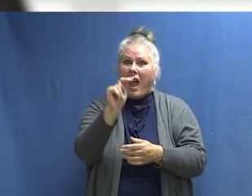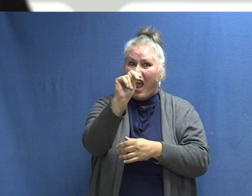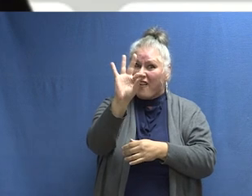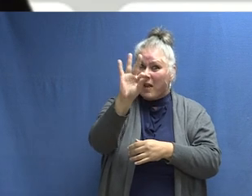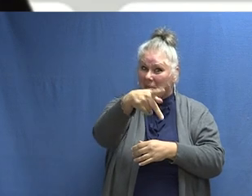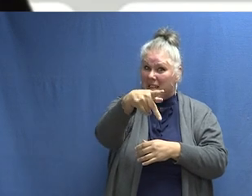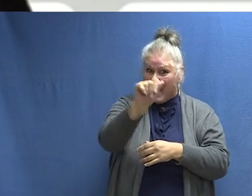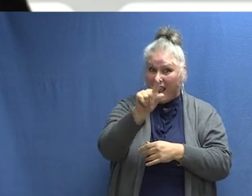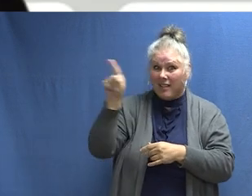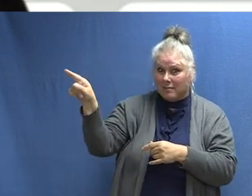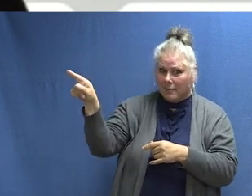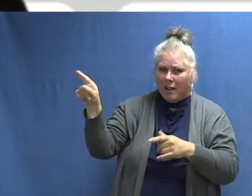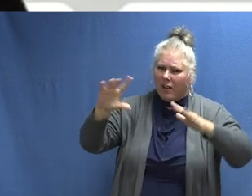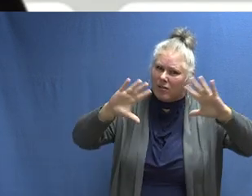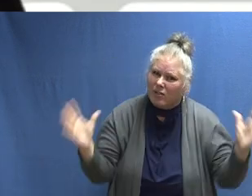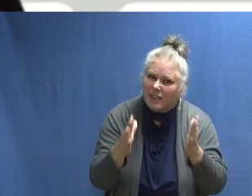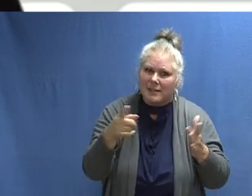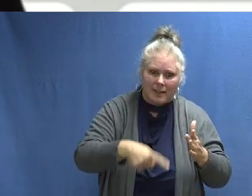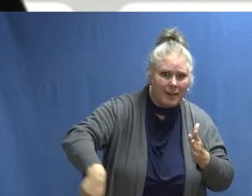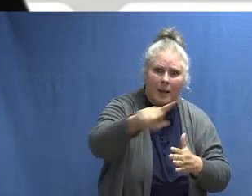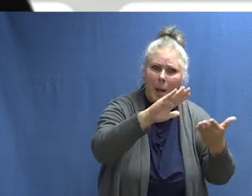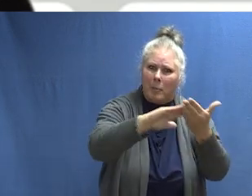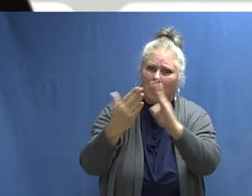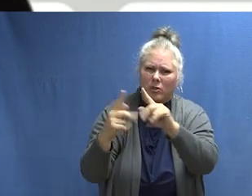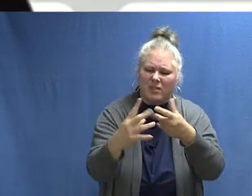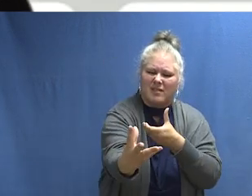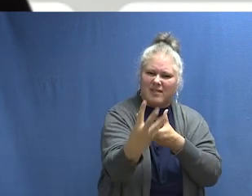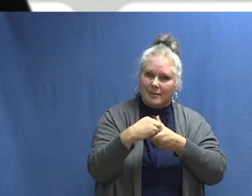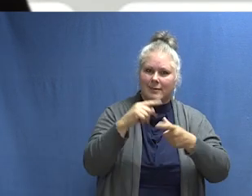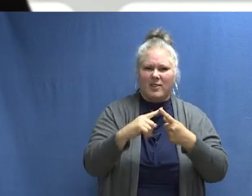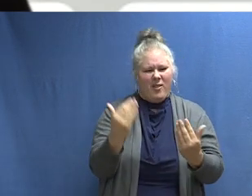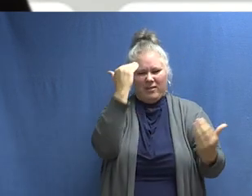Por favor, únete a la NFPA para promover la Semana de Prevención de Incendios en tu comunidad para que todos